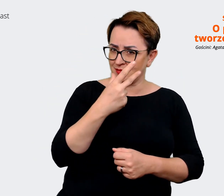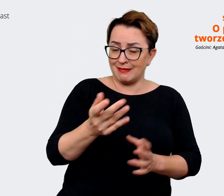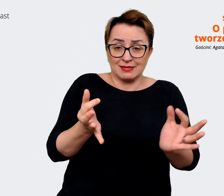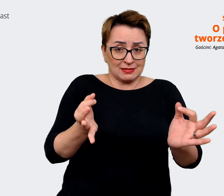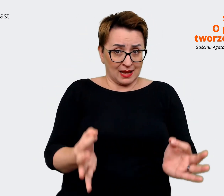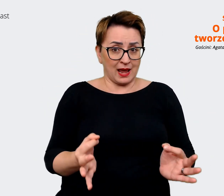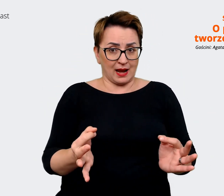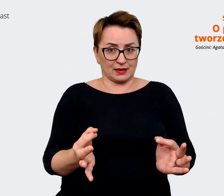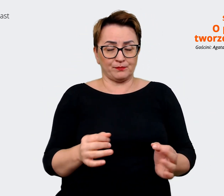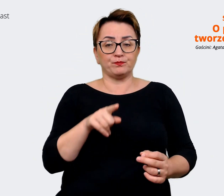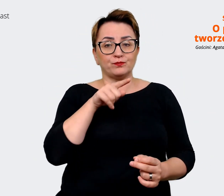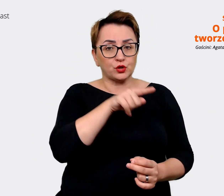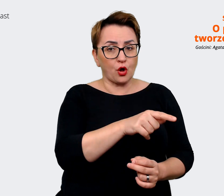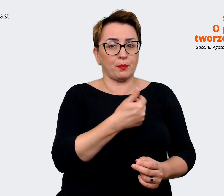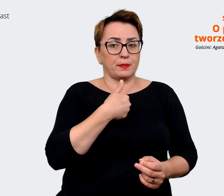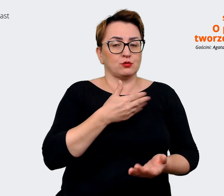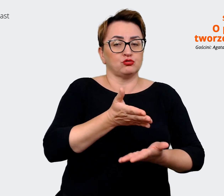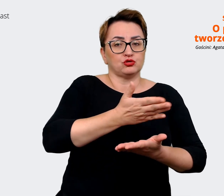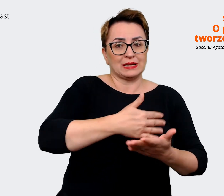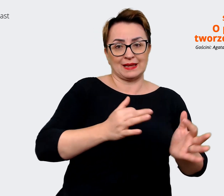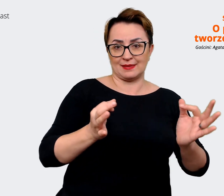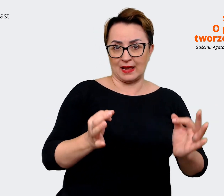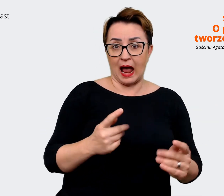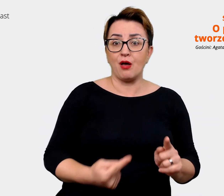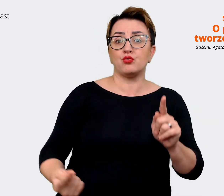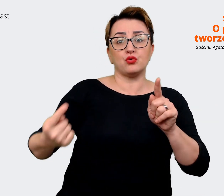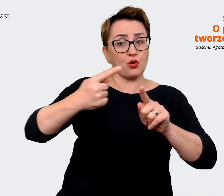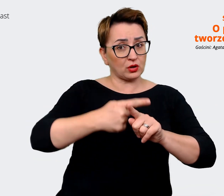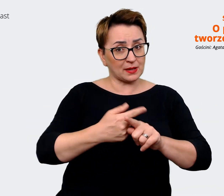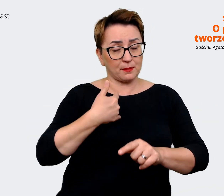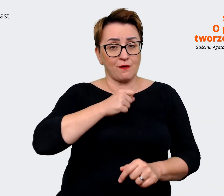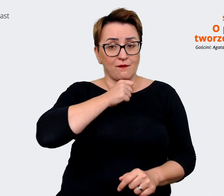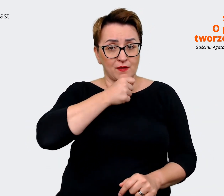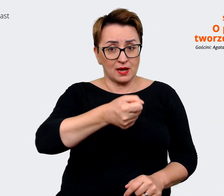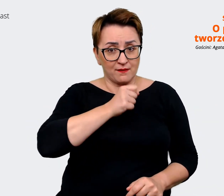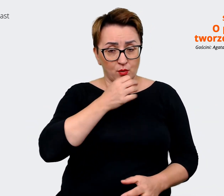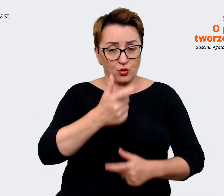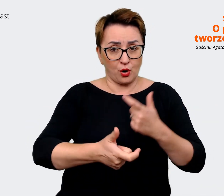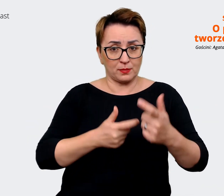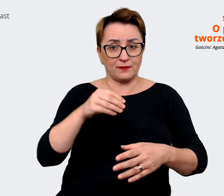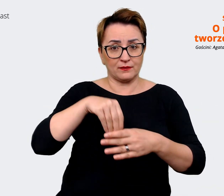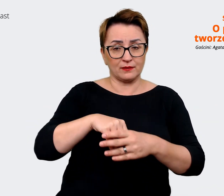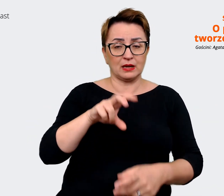teraźniejsza. Dodatkowo przeprowadzając wywiady z HR Business Partnerami i z